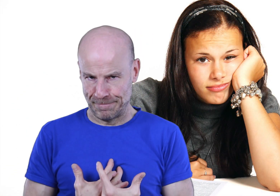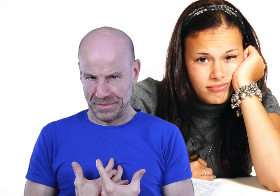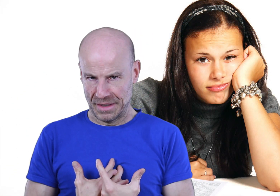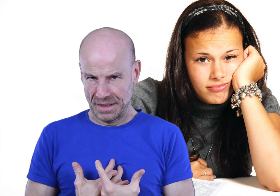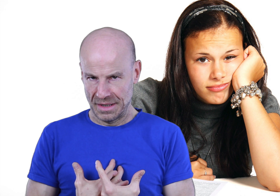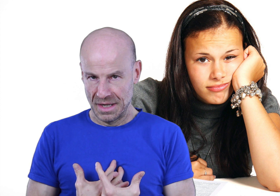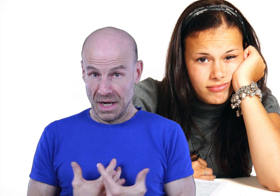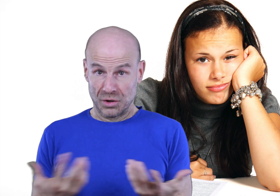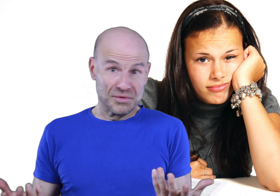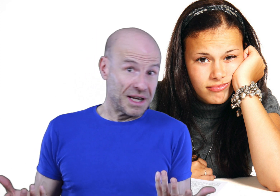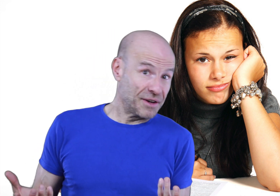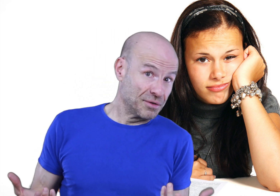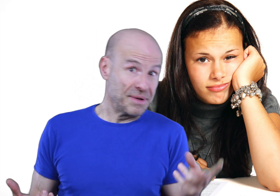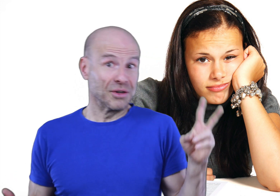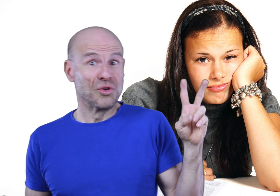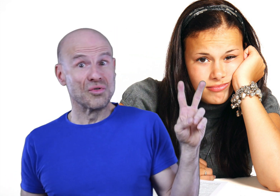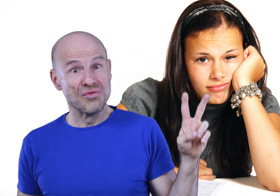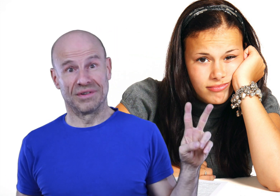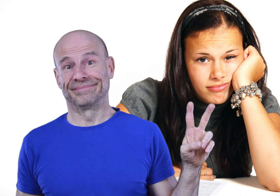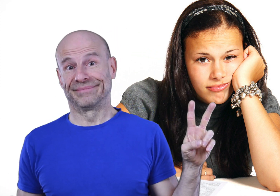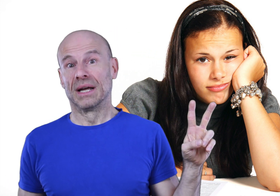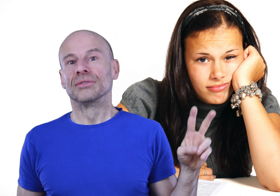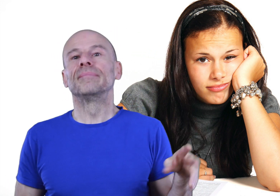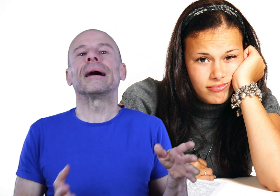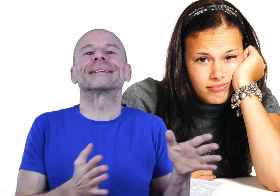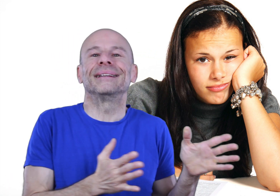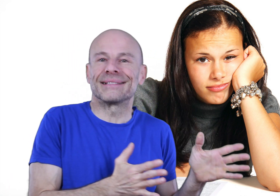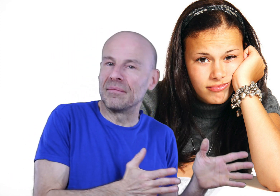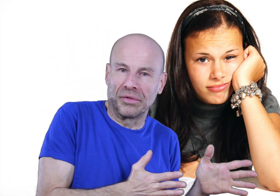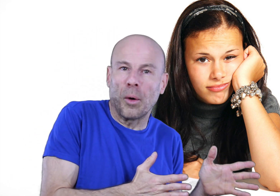Donc vous allez faire d’une pierre deux coups: d’une part accéder à sa demande